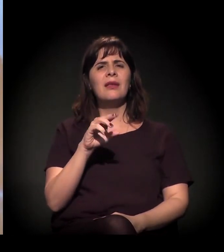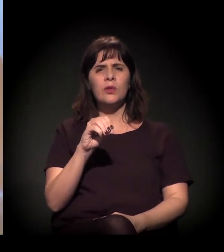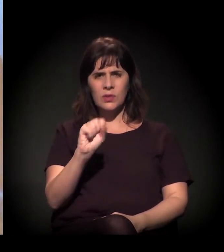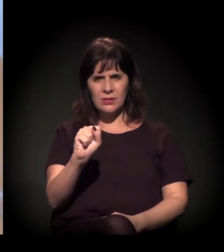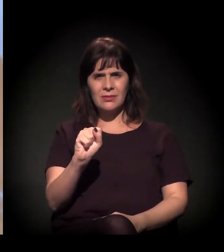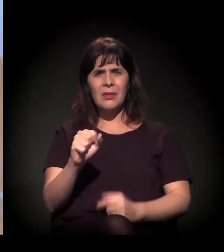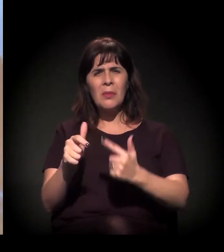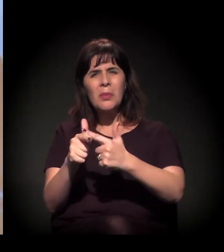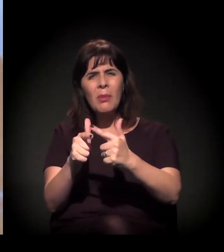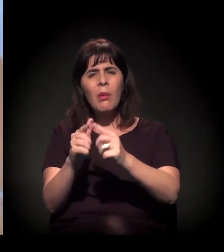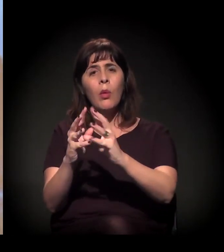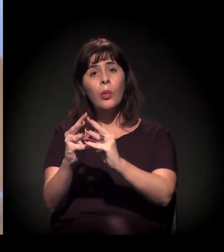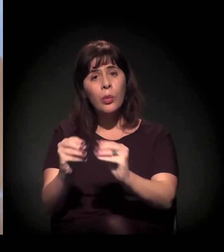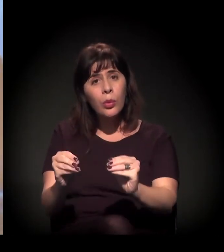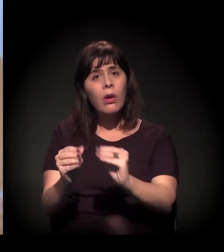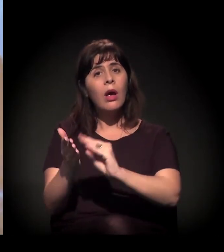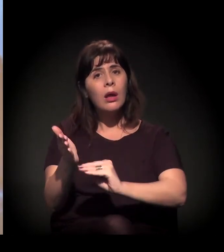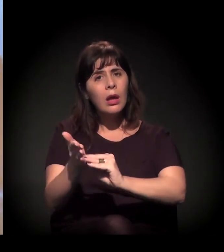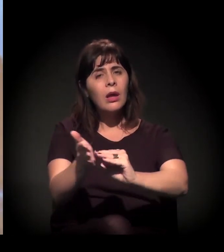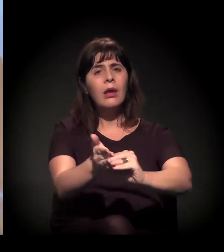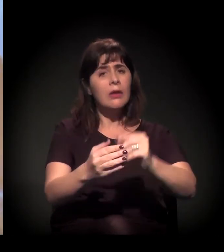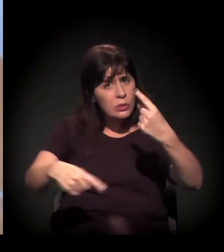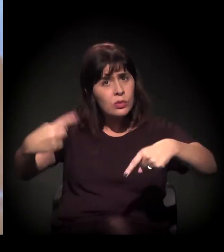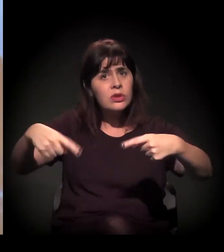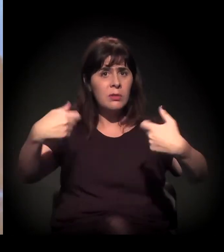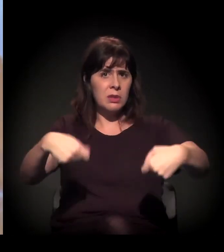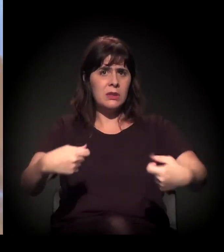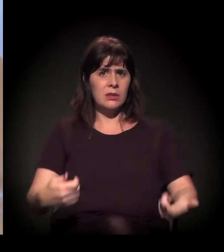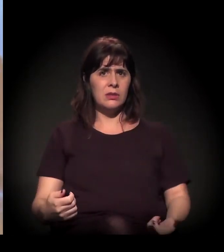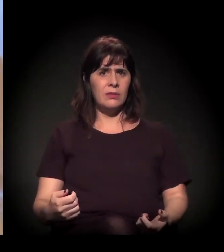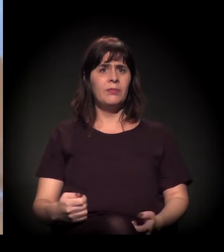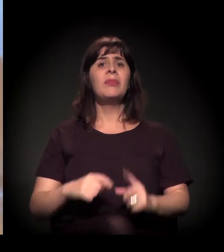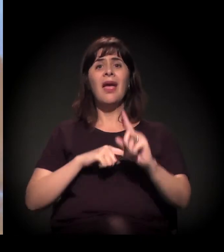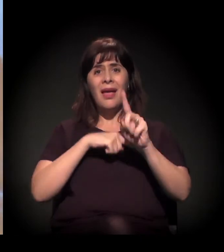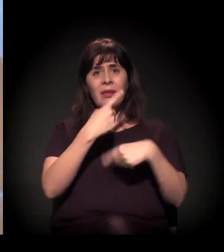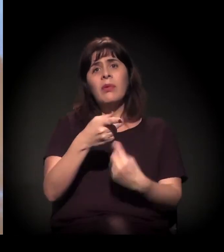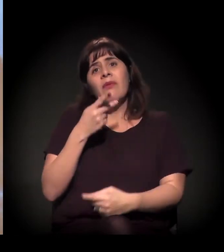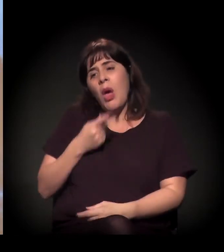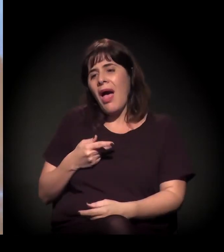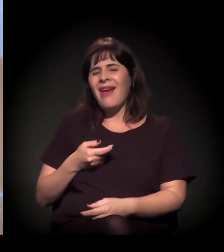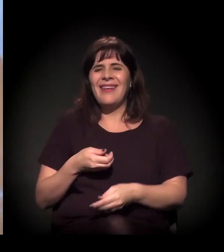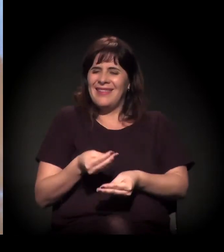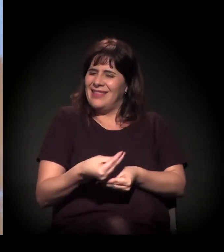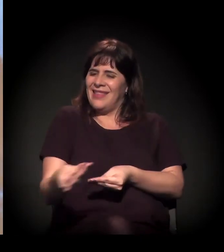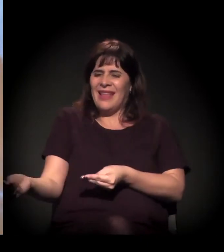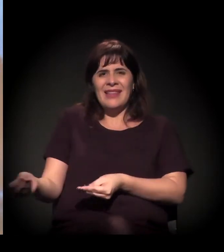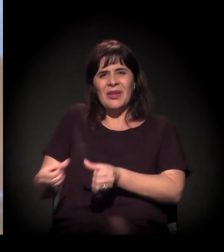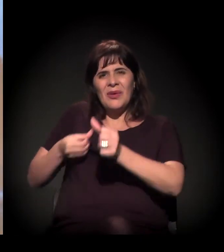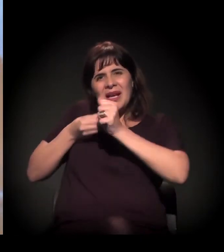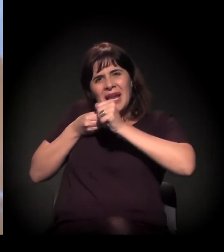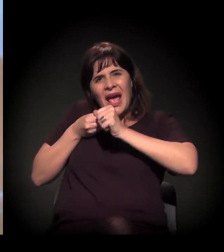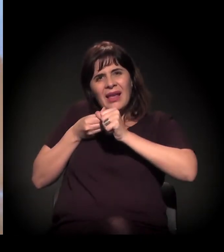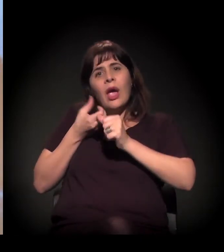de dizer que a gente distribui craque, porque ele falou que a gente distribuía cachimbo e não colou, então aí: "Vou falar que distribui craque" − que é quase a mesma coisa;